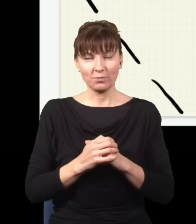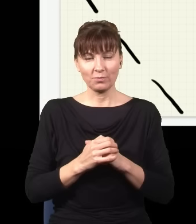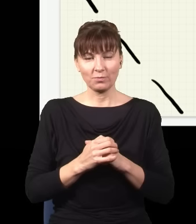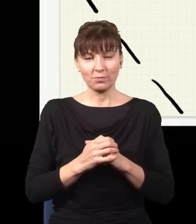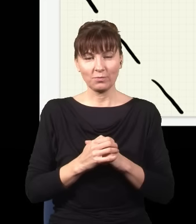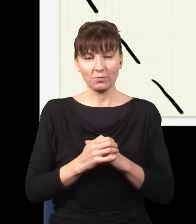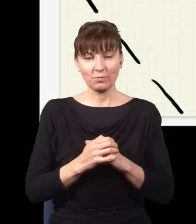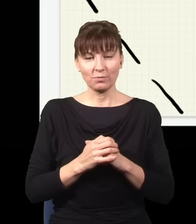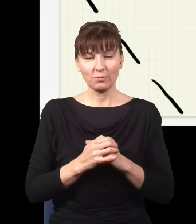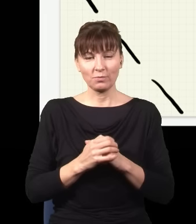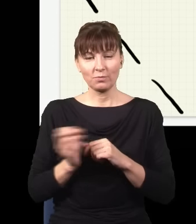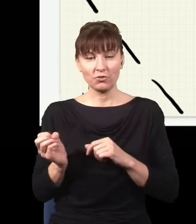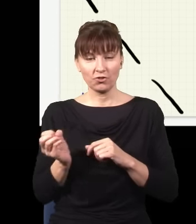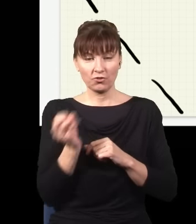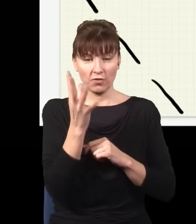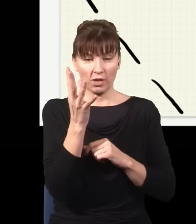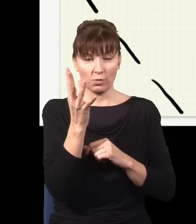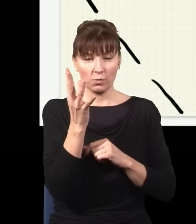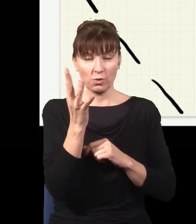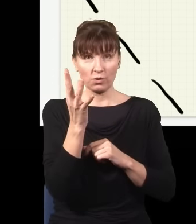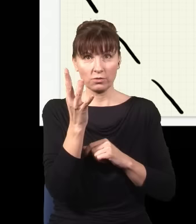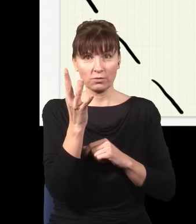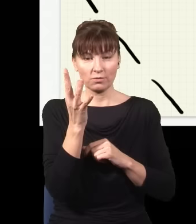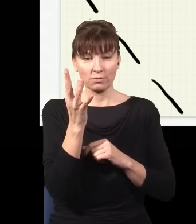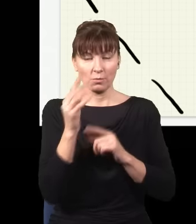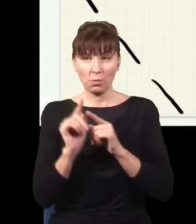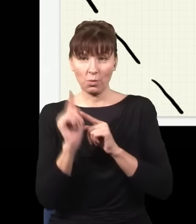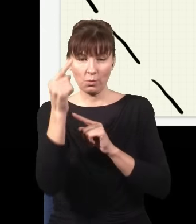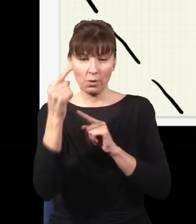i teraz światło może przejść albo jedną, albo drugą drogą, gdybym np. postawił w tym miejscu ekran,